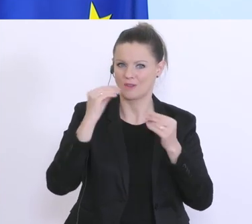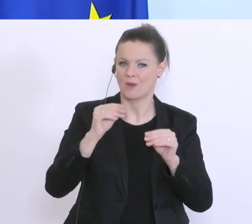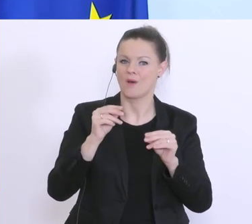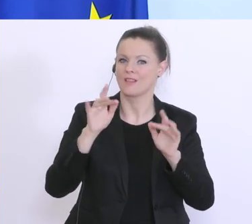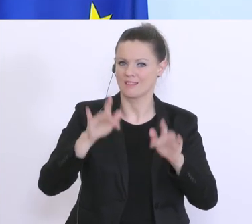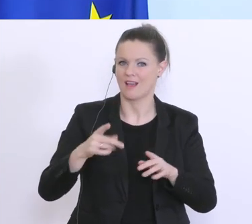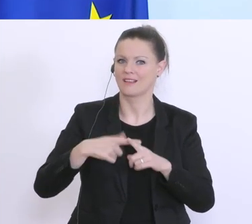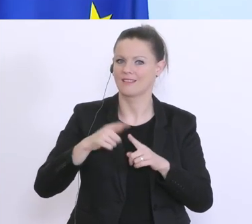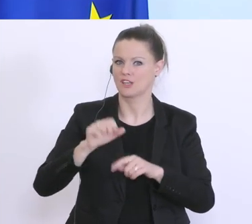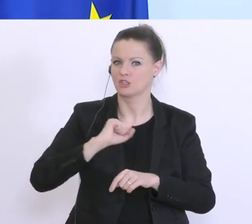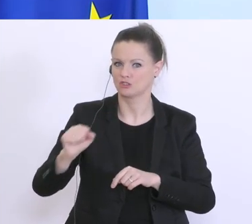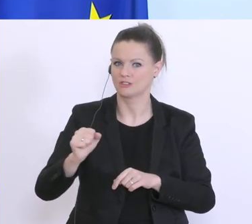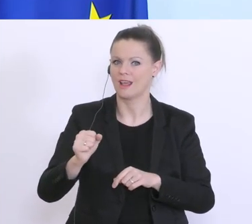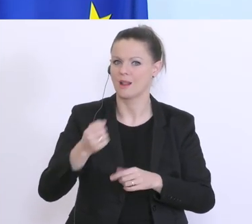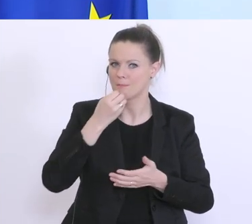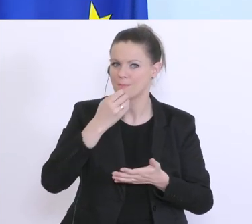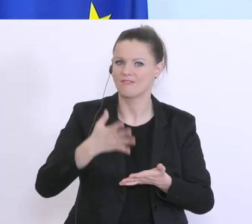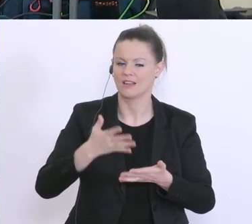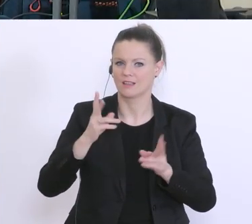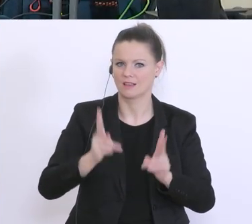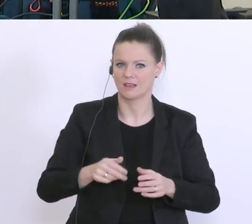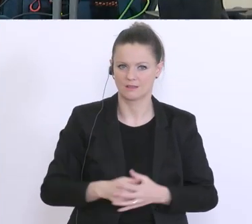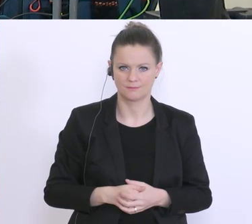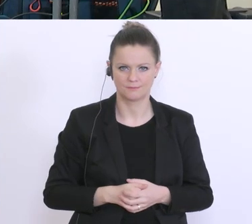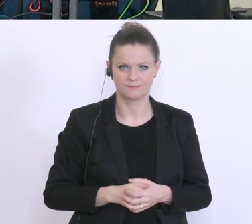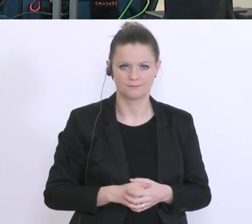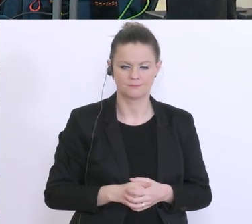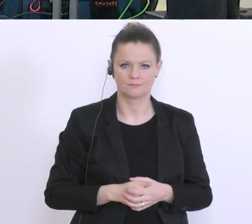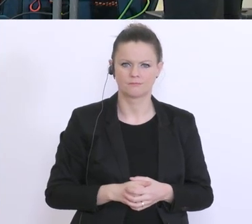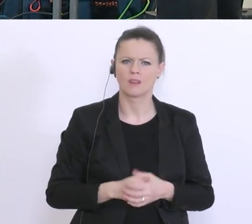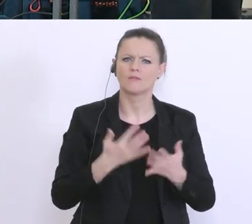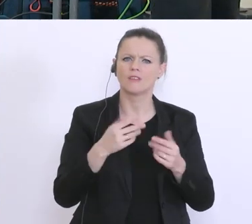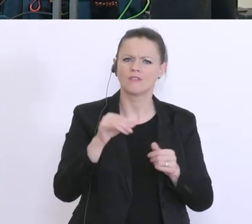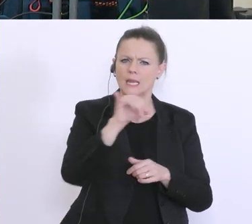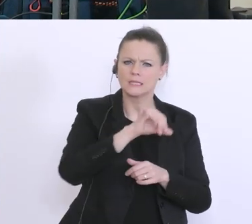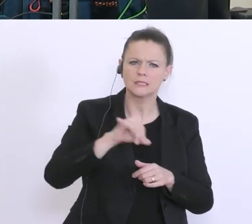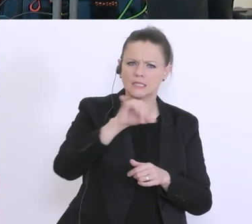Noch eine Frage: Wie viel Zinsen bzw. Gebühren verlangen Sie für diesen Überbrückungskredit?